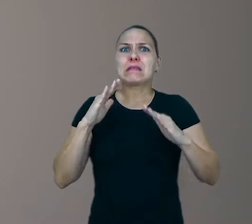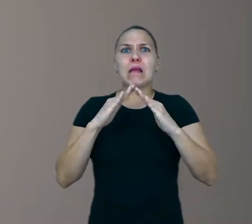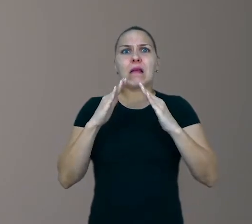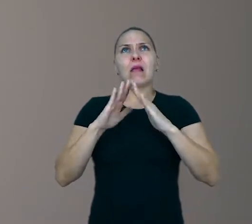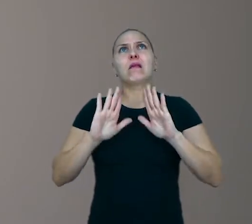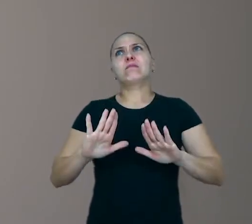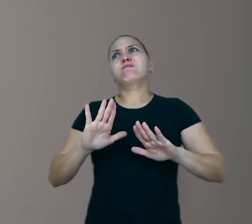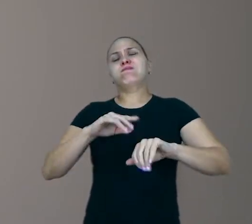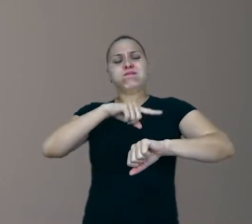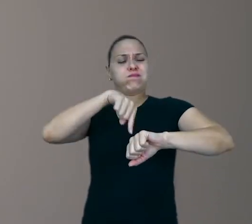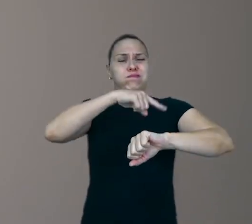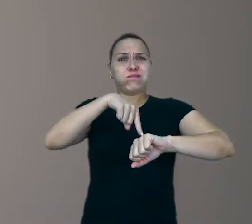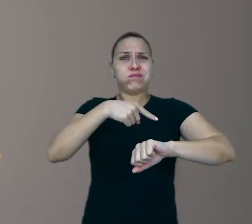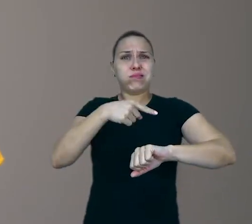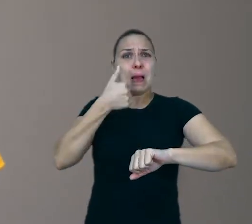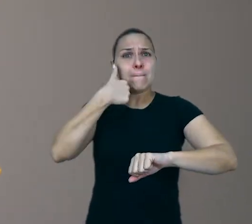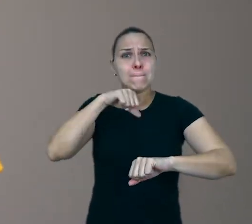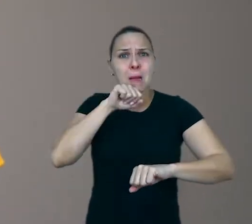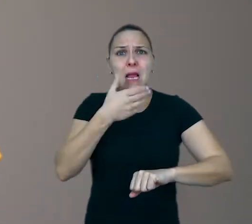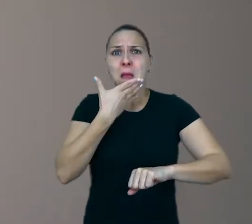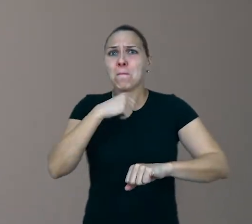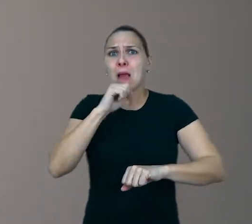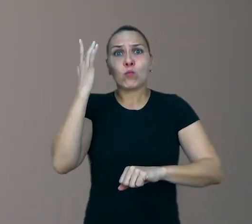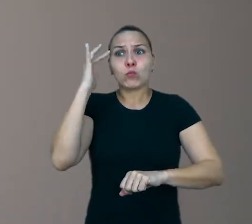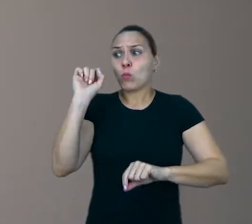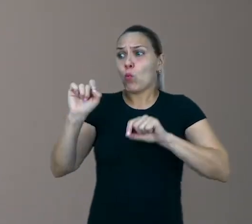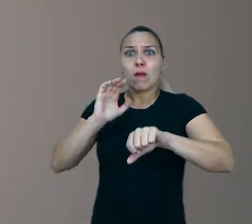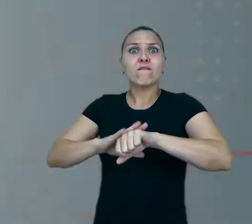e nós, muitas vezes, não sabemos bem o que fazer com elas, né?